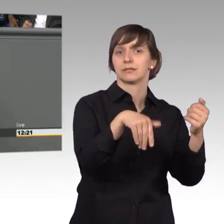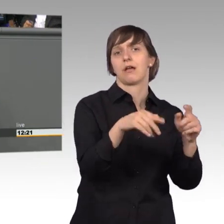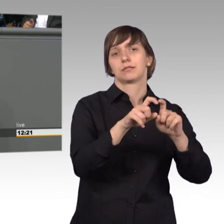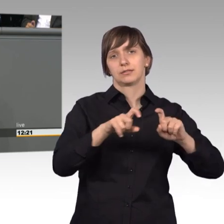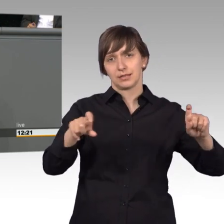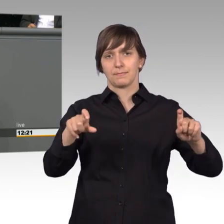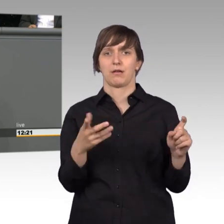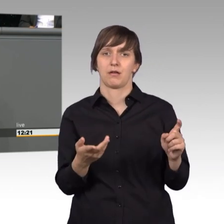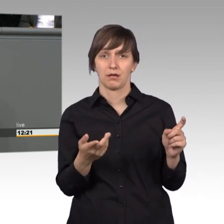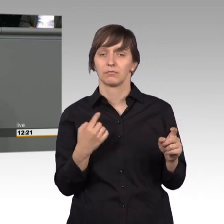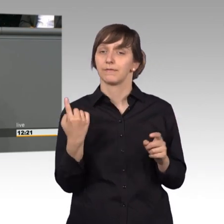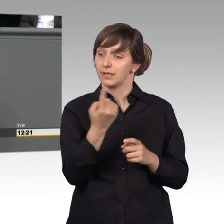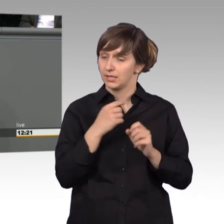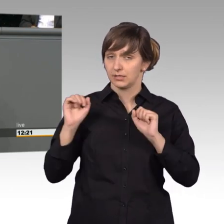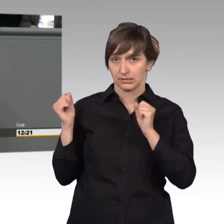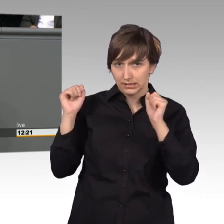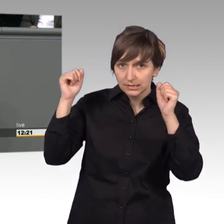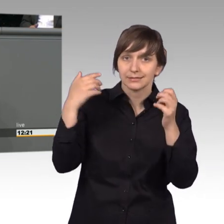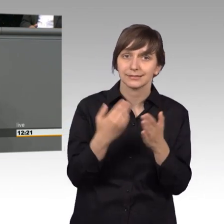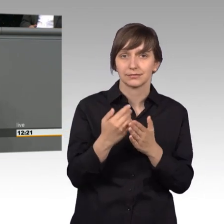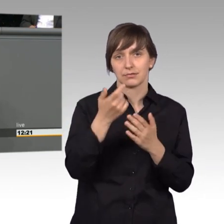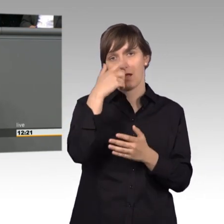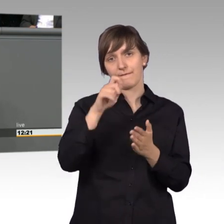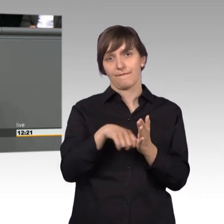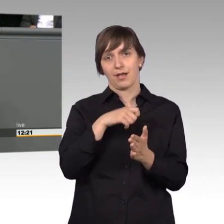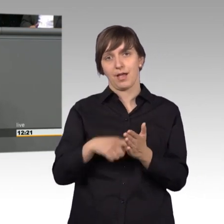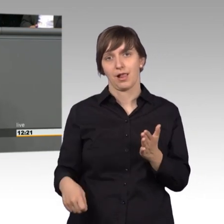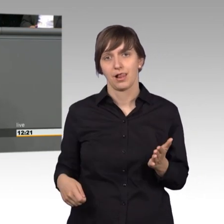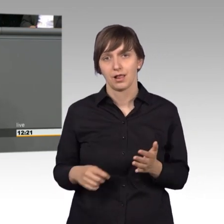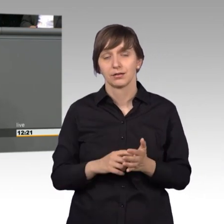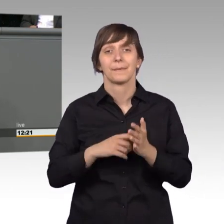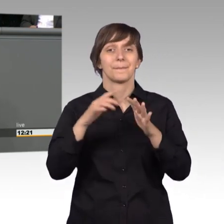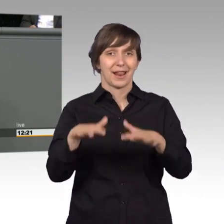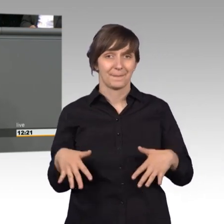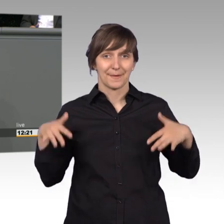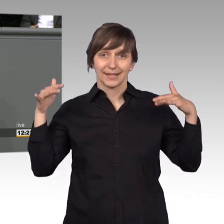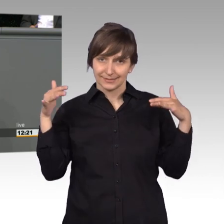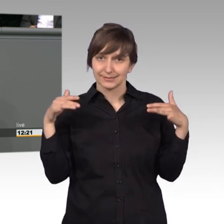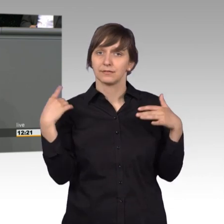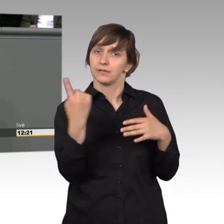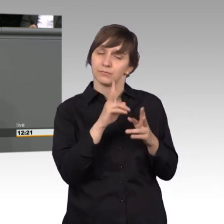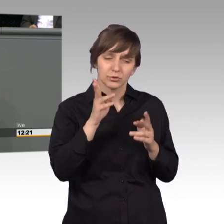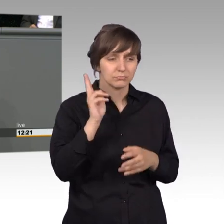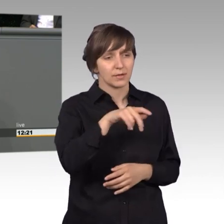Menschen kümmern, dafür wurden wir gewählt. In der parlamentarischen Arbeit müssen wir die Sorgen und Nöten der Bürgerinnen und Bürger hören,